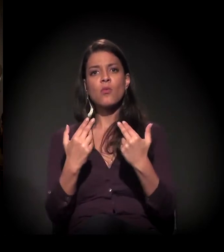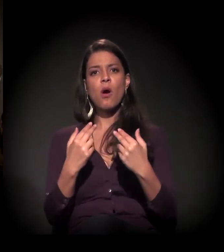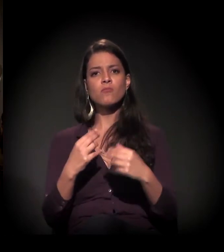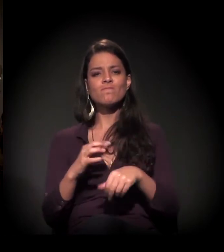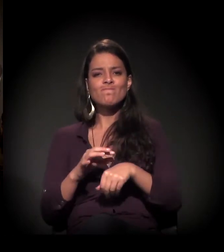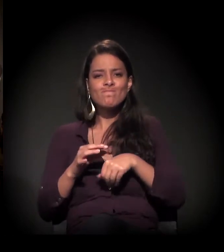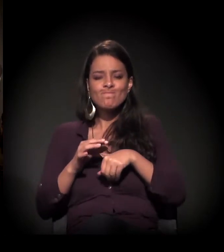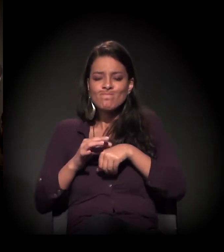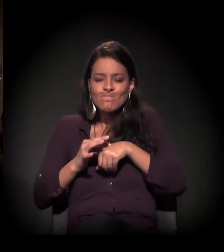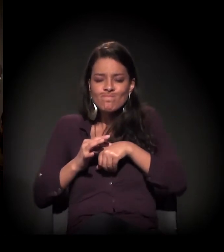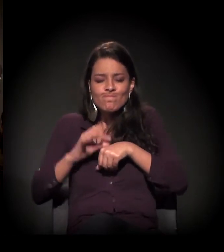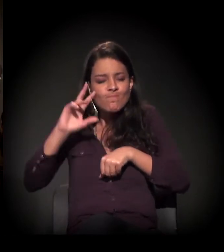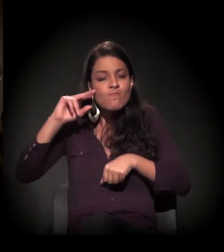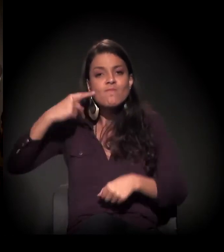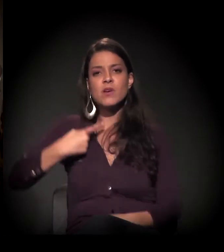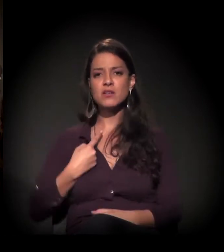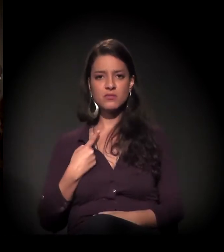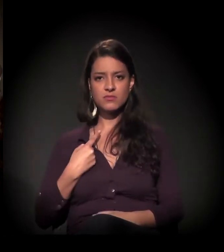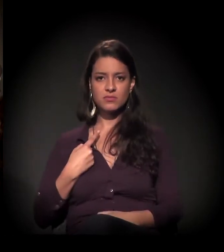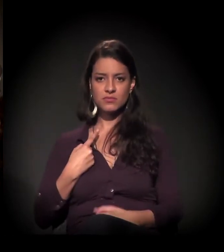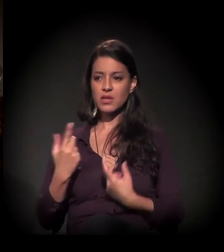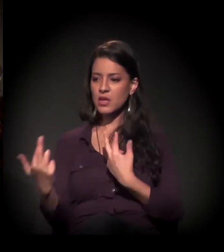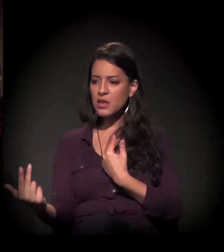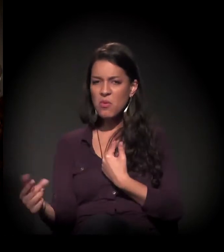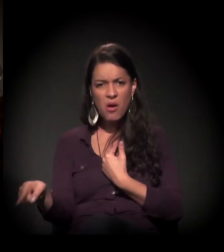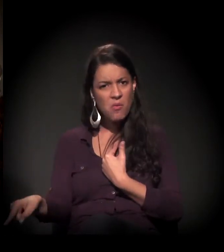para poder atender aquele que já não tem mais nada.